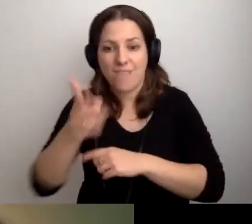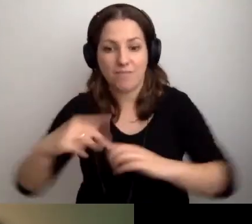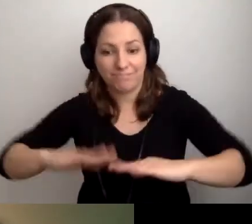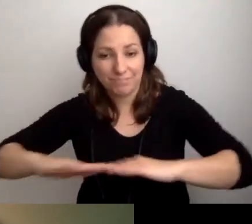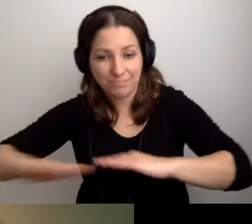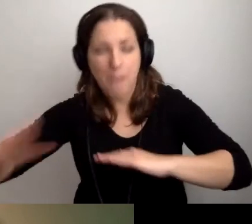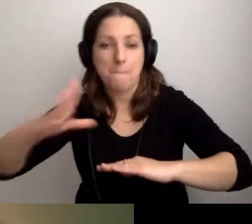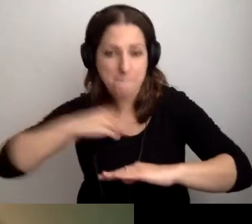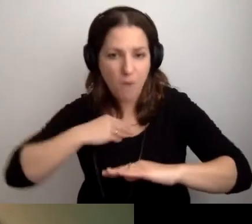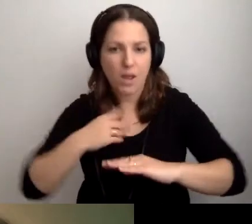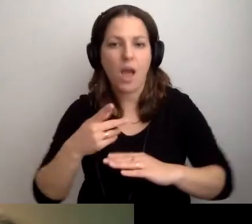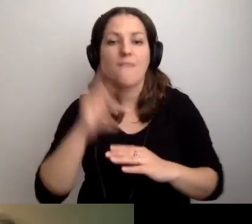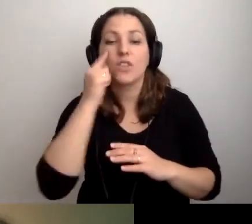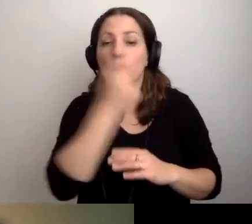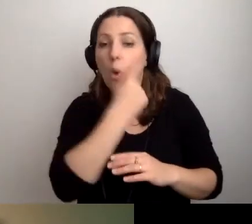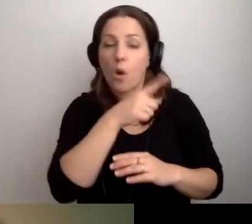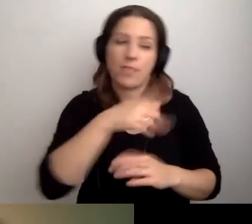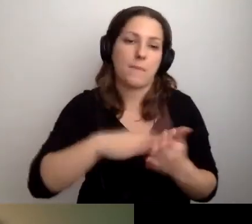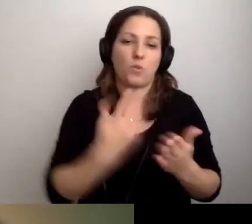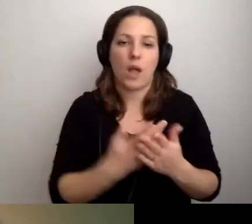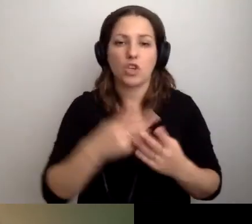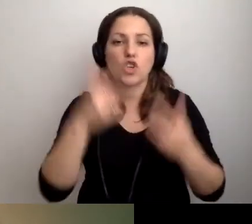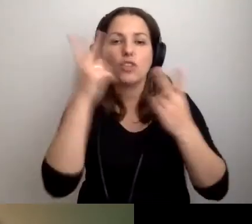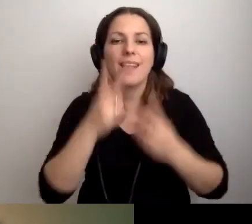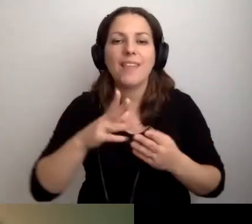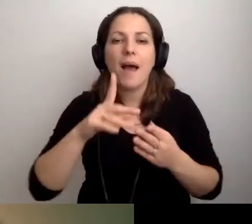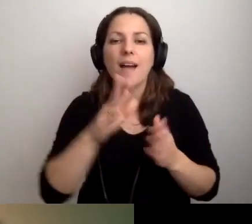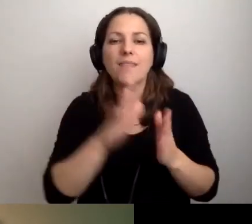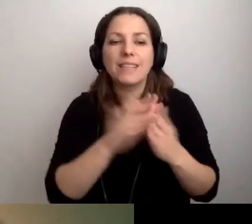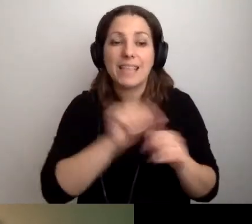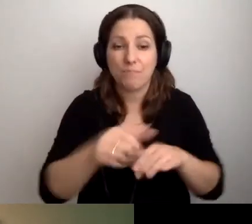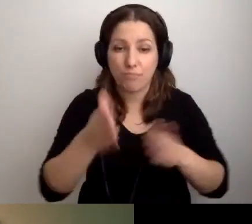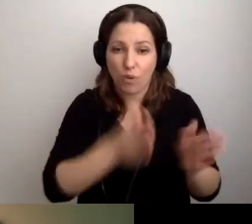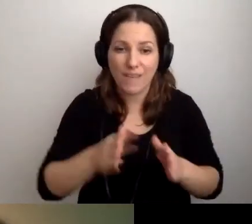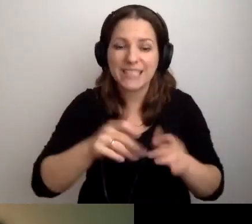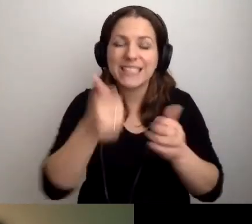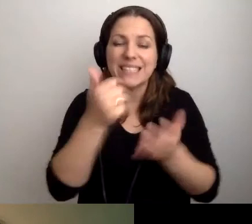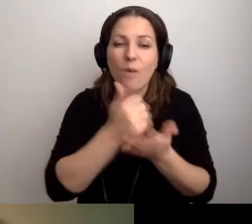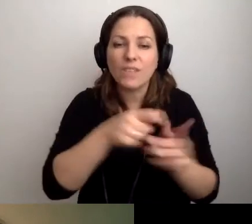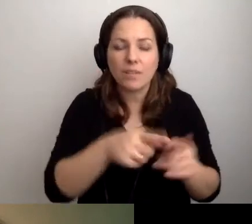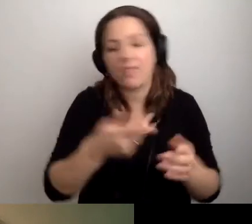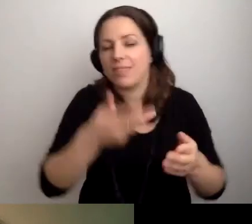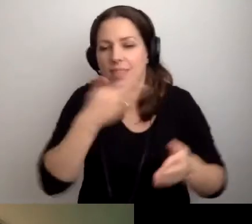Osoby z niepełnosprawnością wzroku - czy np. jest dla nich stanowisko w czytelni podręcznej.